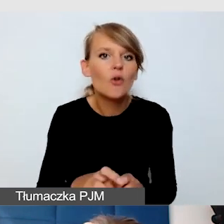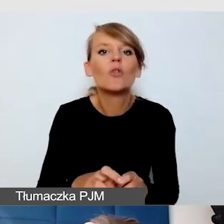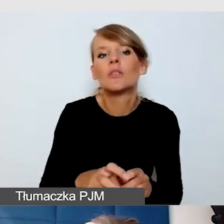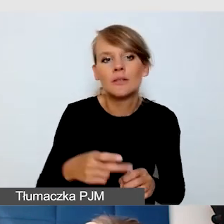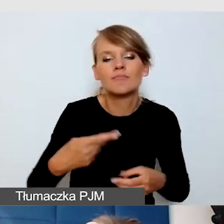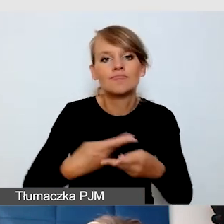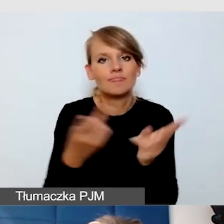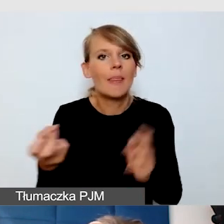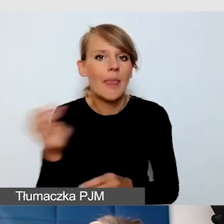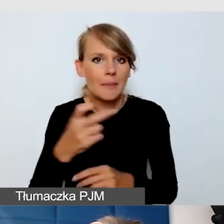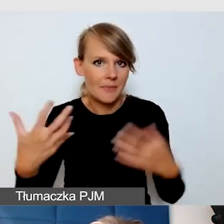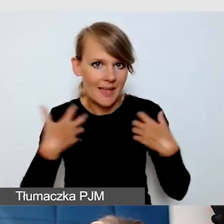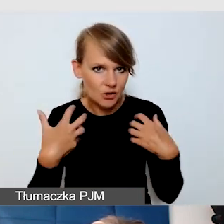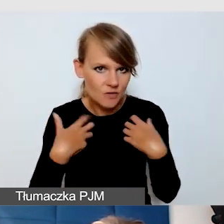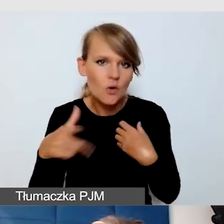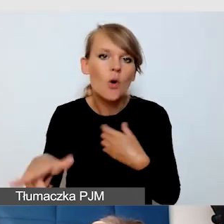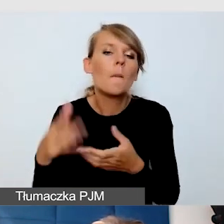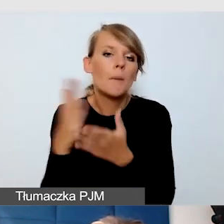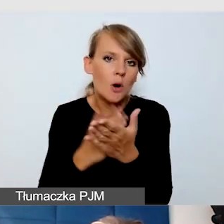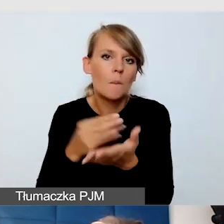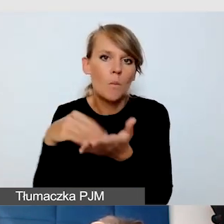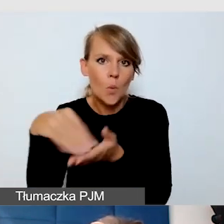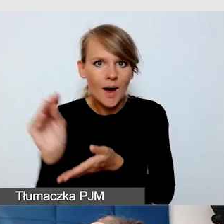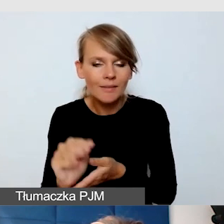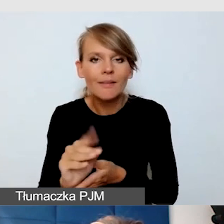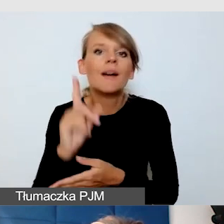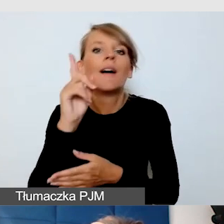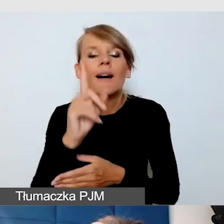One są płatne. Natomiast mają wiele takich funkcji, które są bardzo cenne.